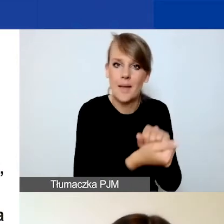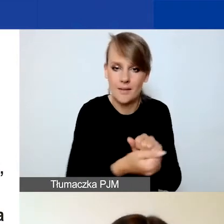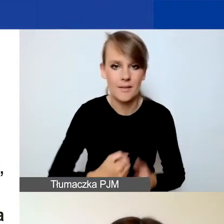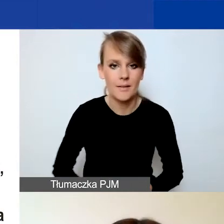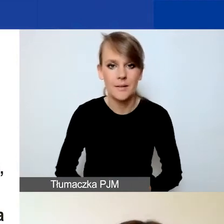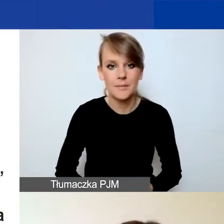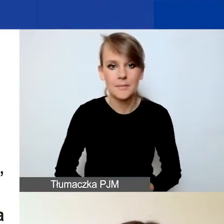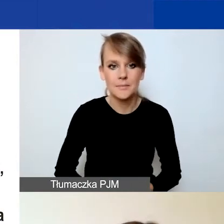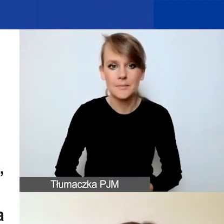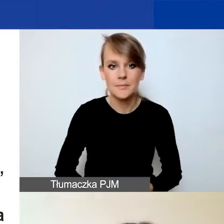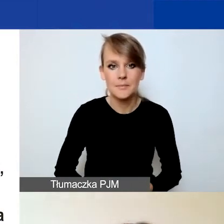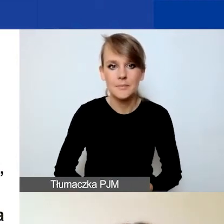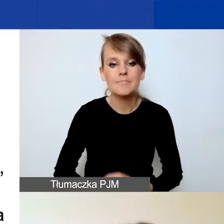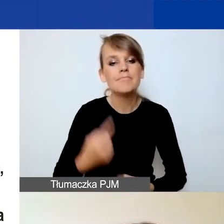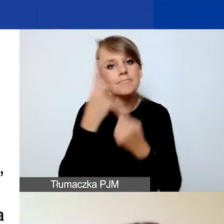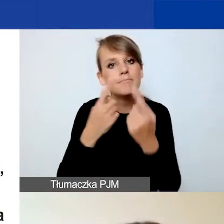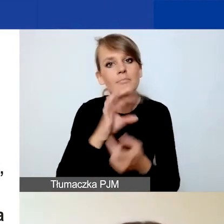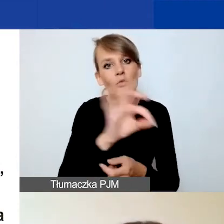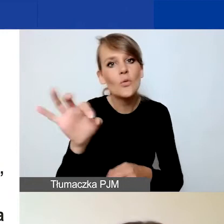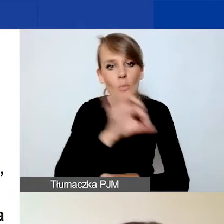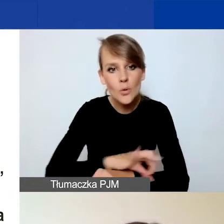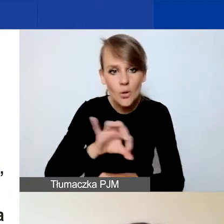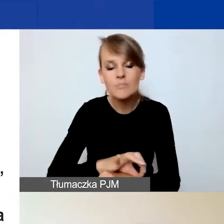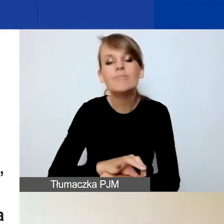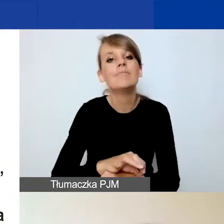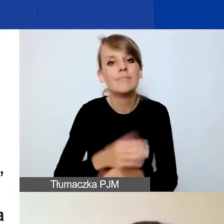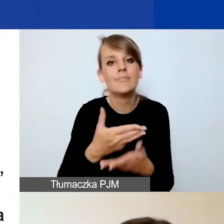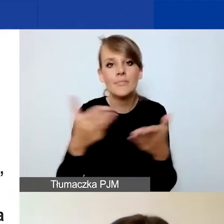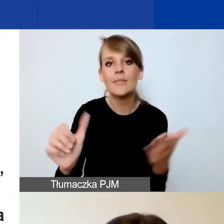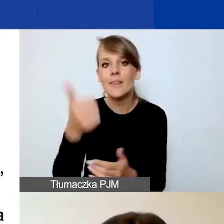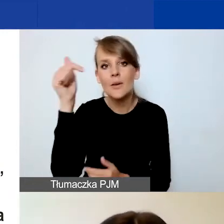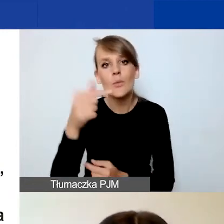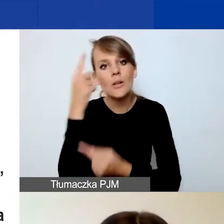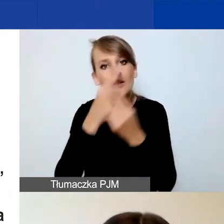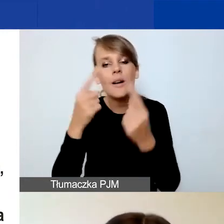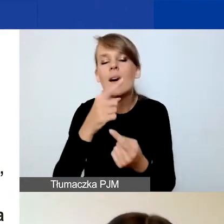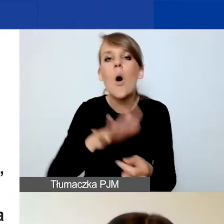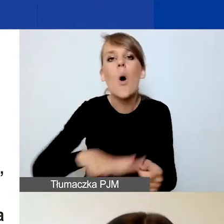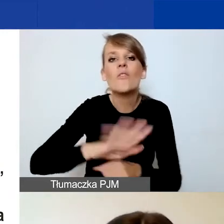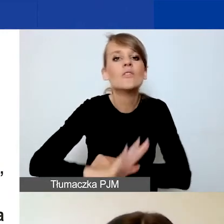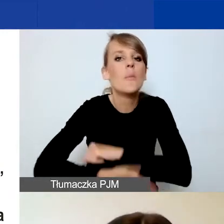Myśląc o państwa projekcie, w pierwszej chwili musicie myśleć o obszarze wsparcia, który wybraliście.